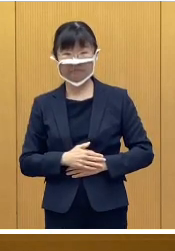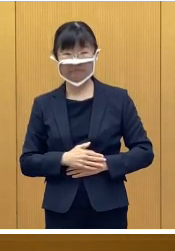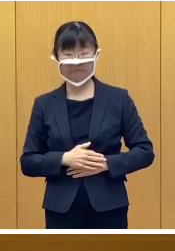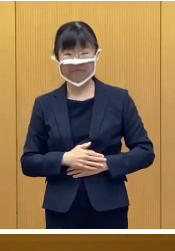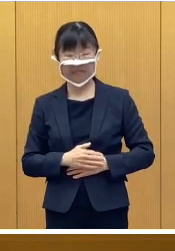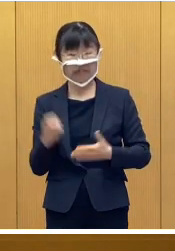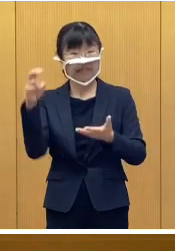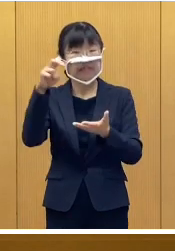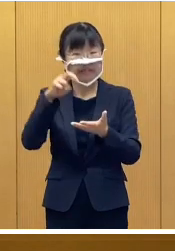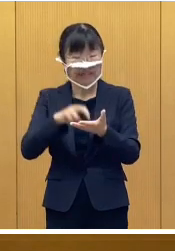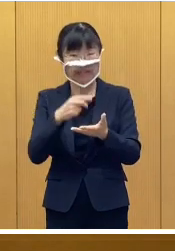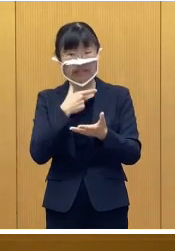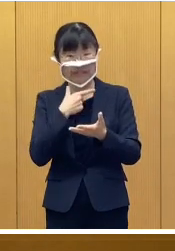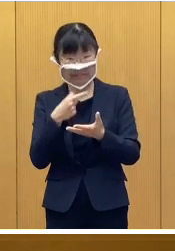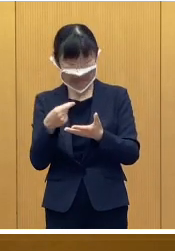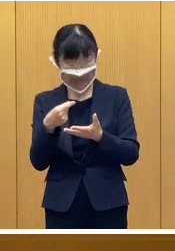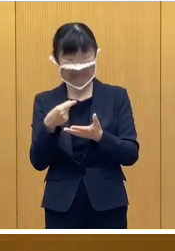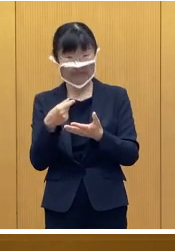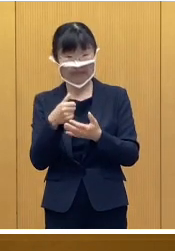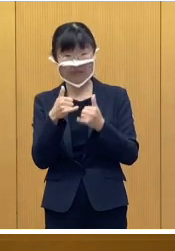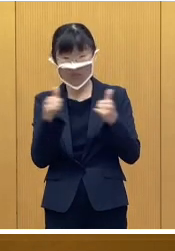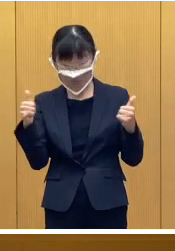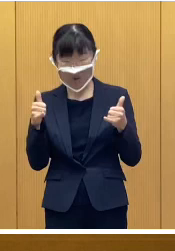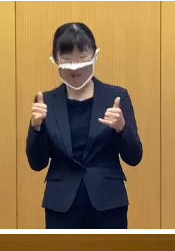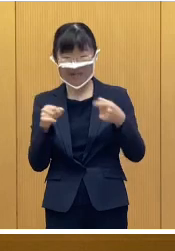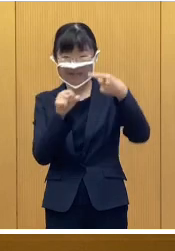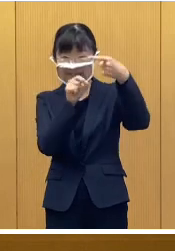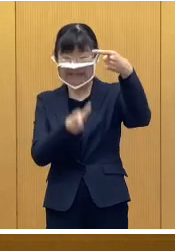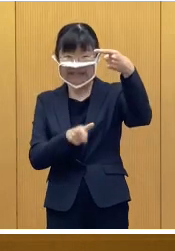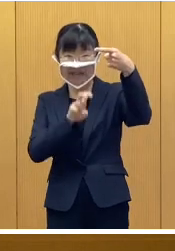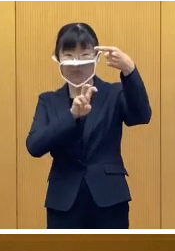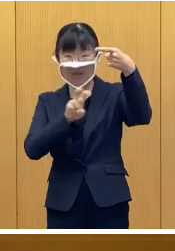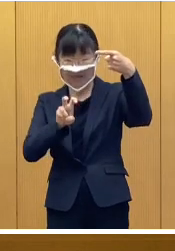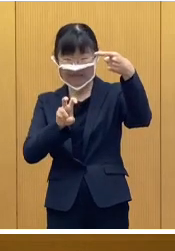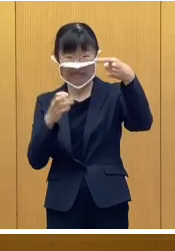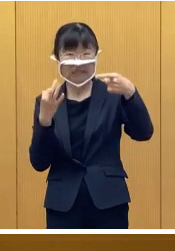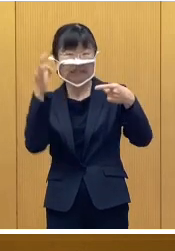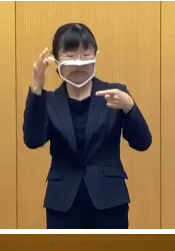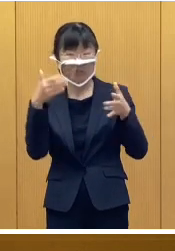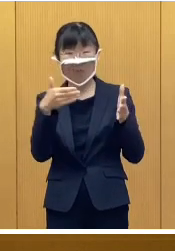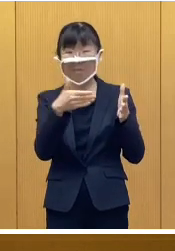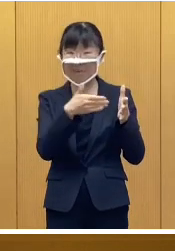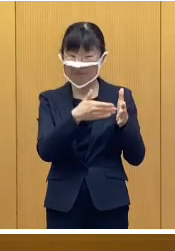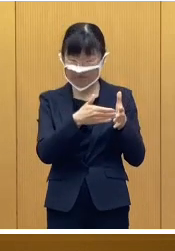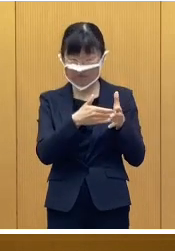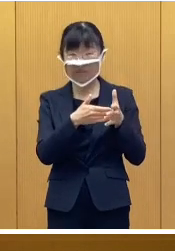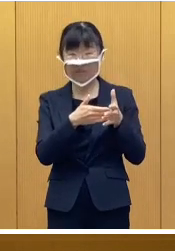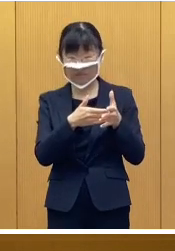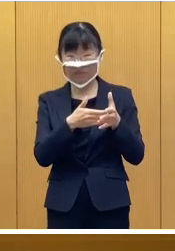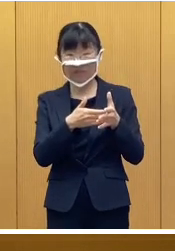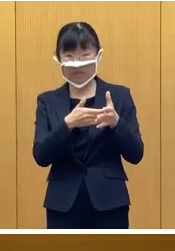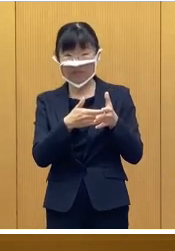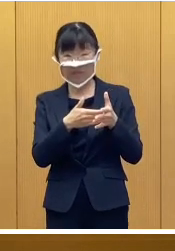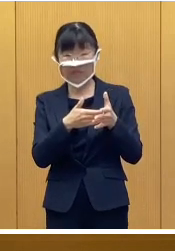参加をご希望される方は 1月20日金曜日までとなりますが